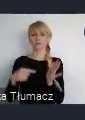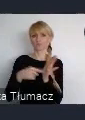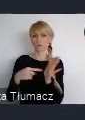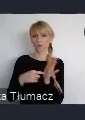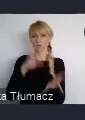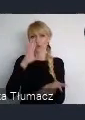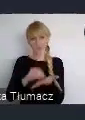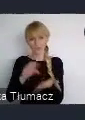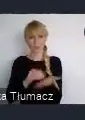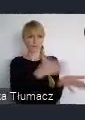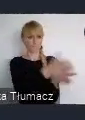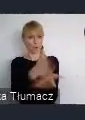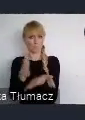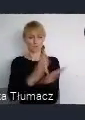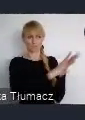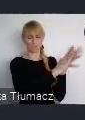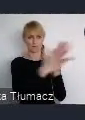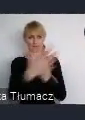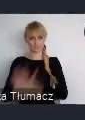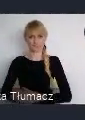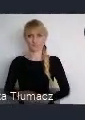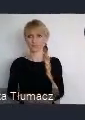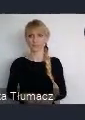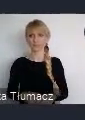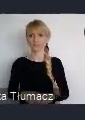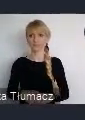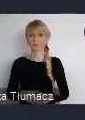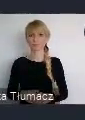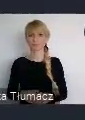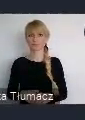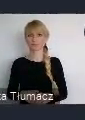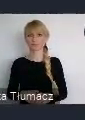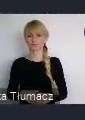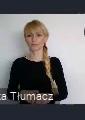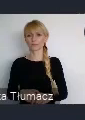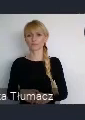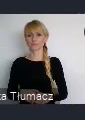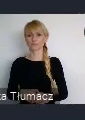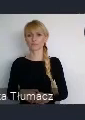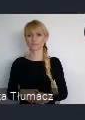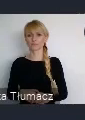Przechodząc już do tych wydarzeń, bo można się oczywiście przyjechać. Żeby przyjechać należy się zarejestrować.